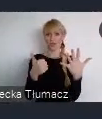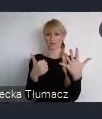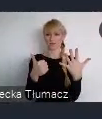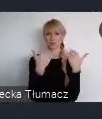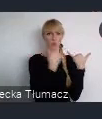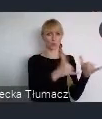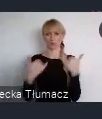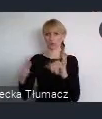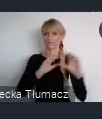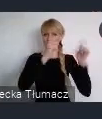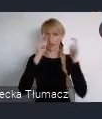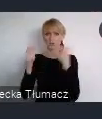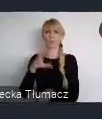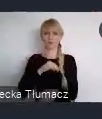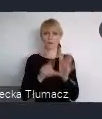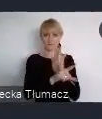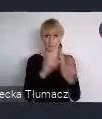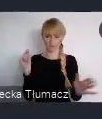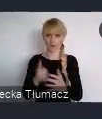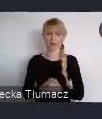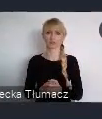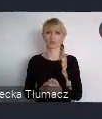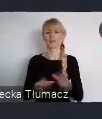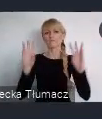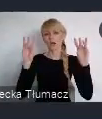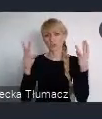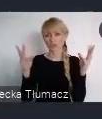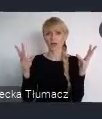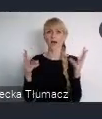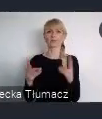Są to sesje networkingowe, warsztaty, głos miast,